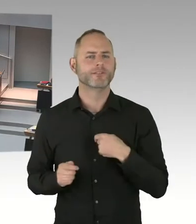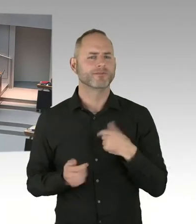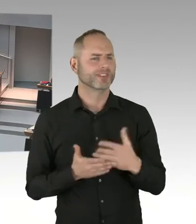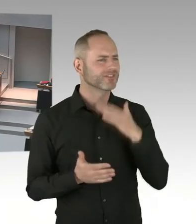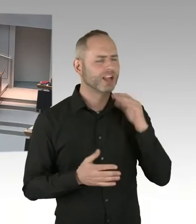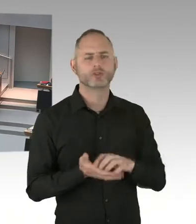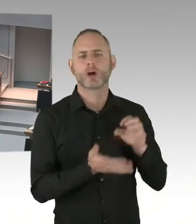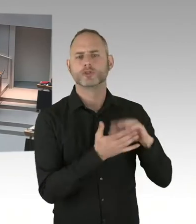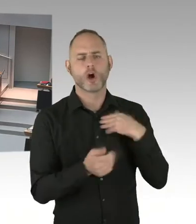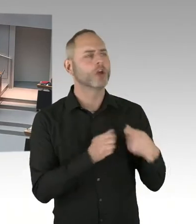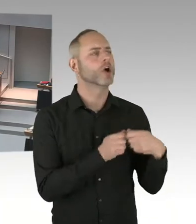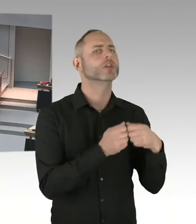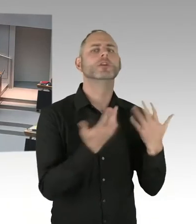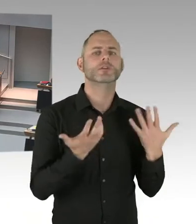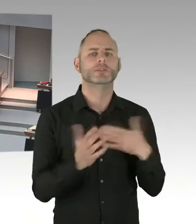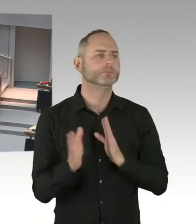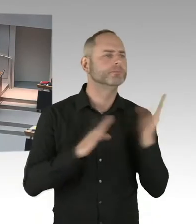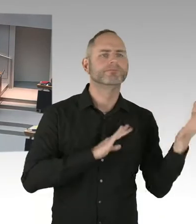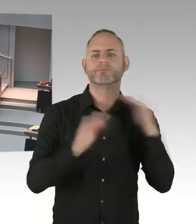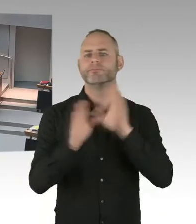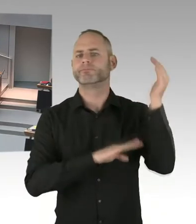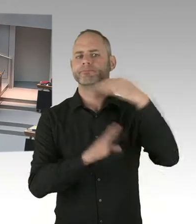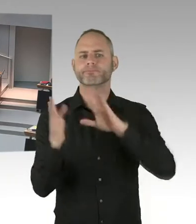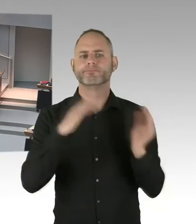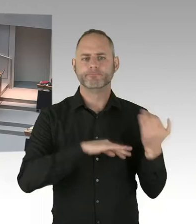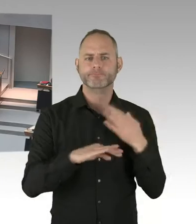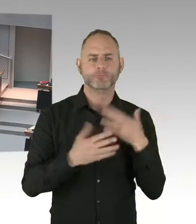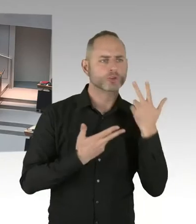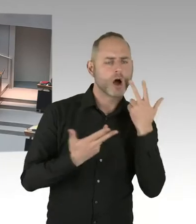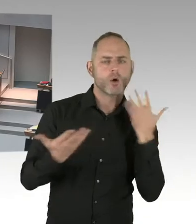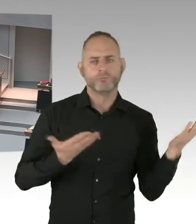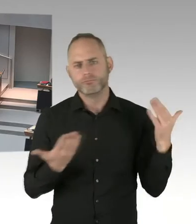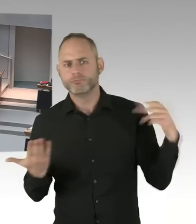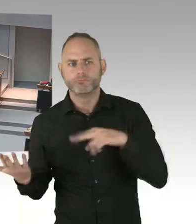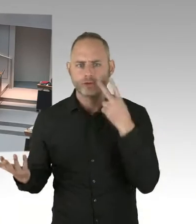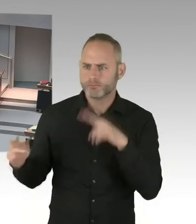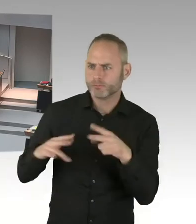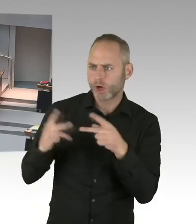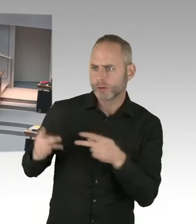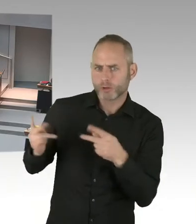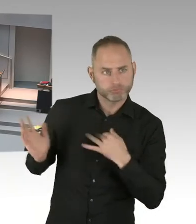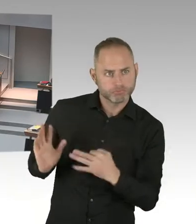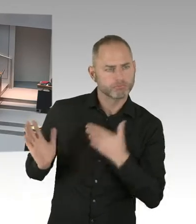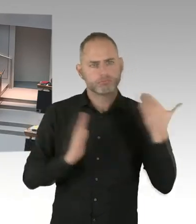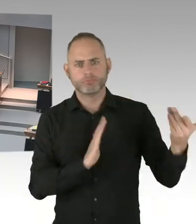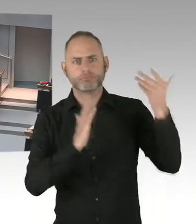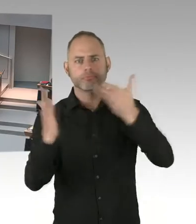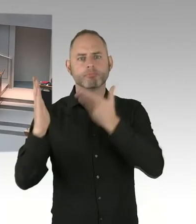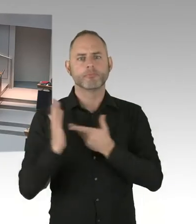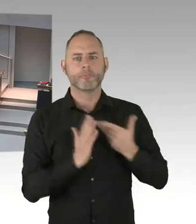in großen Städten, so auch Berlin, nach wie vor gegeben ist. Wir aber drauf achten müssen, dass wir mit den Sicherheitsmaßnahmen das Lebensgefühl